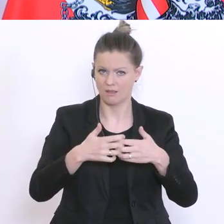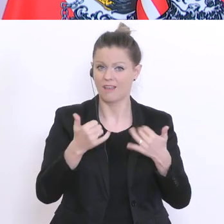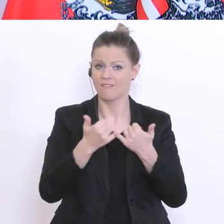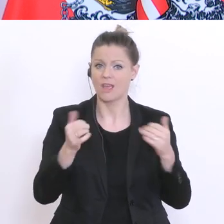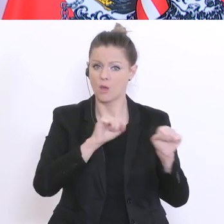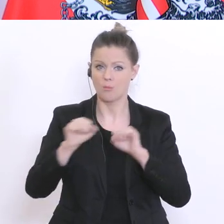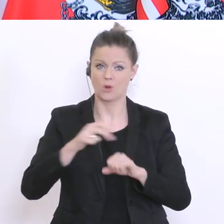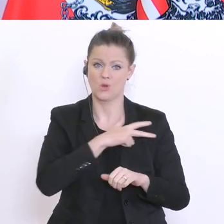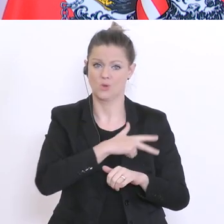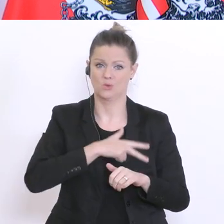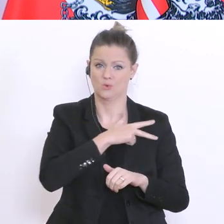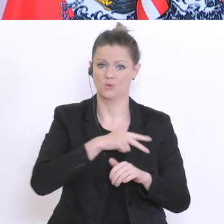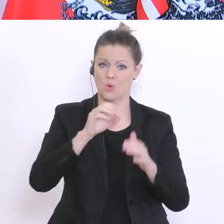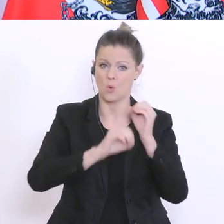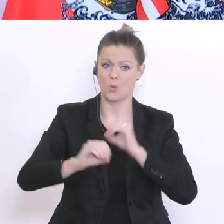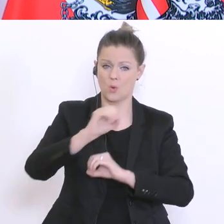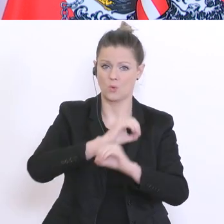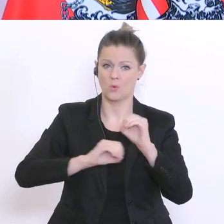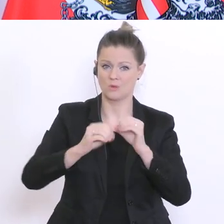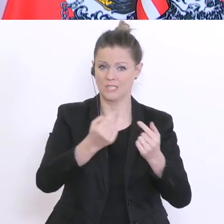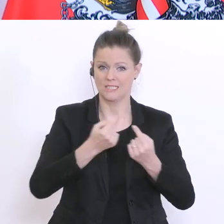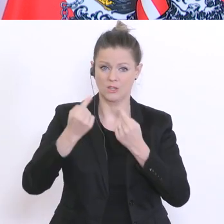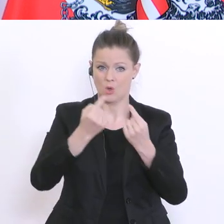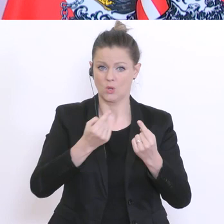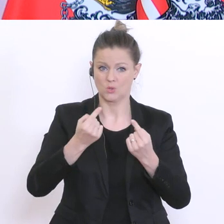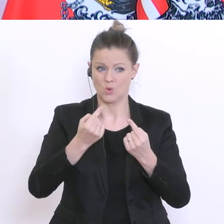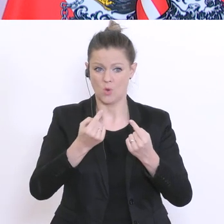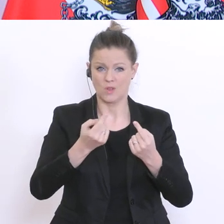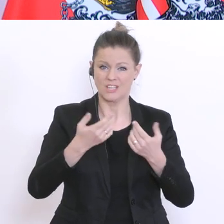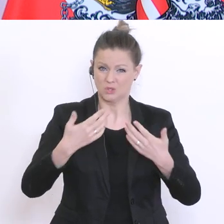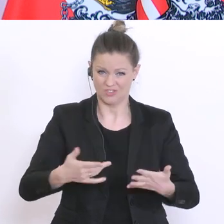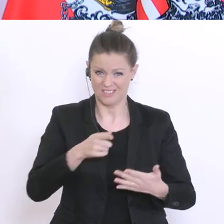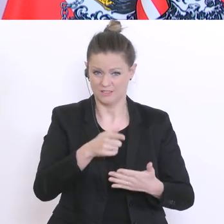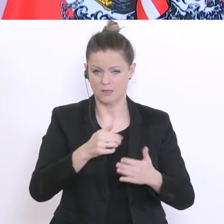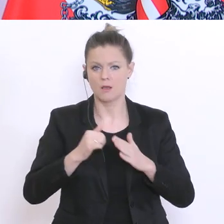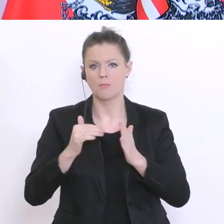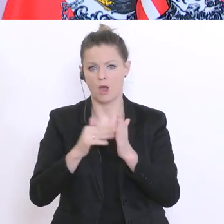wir auch Initiativen. Wir sind derzeit dabei mit verschiedenen Institutionen Gespräche zu führen,